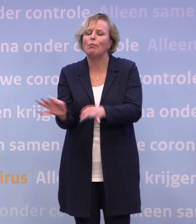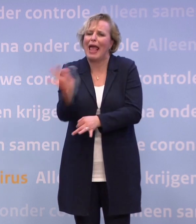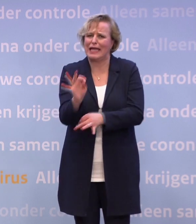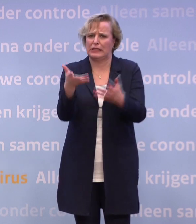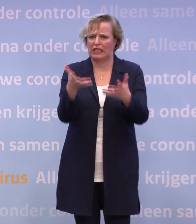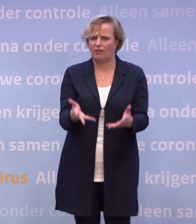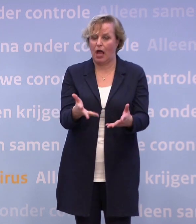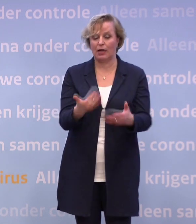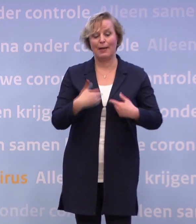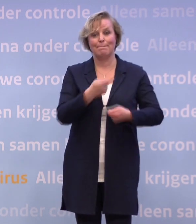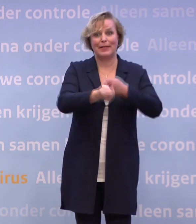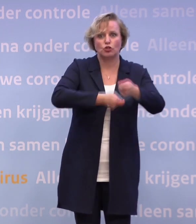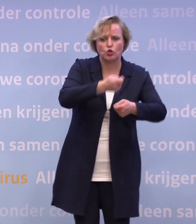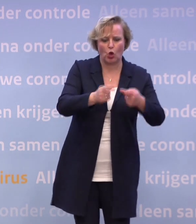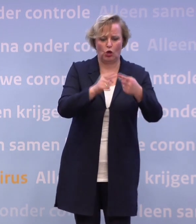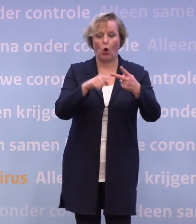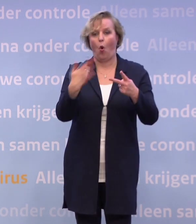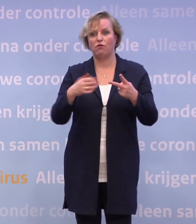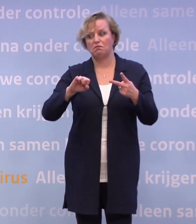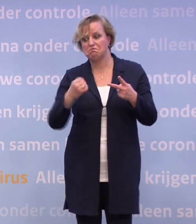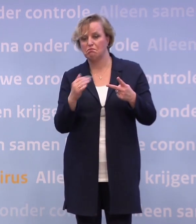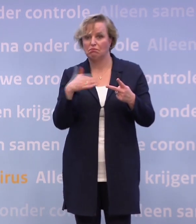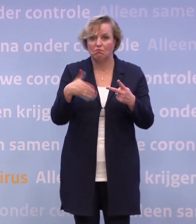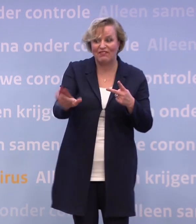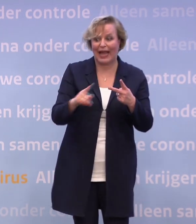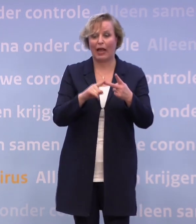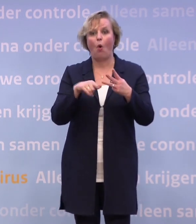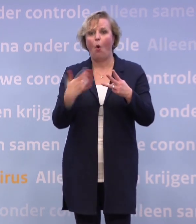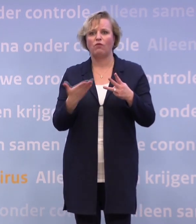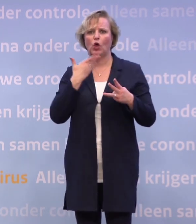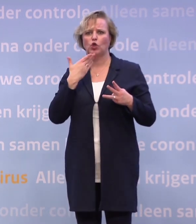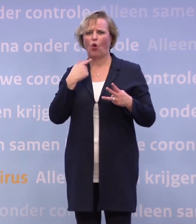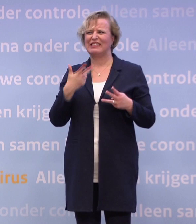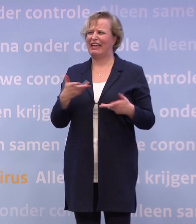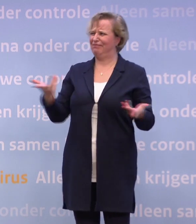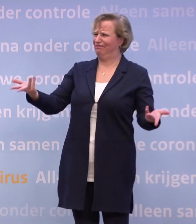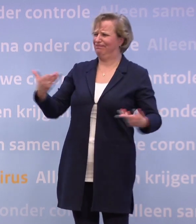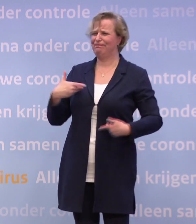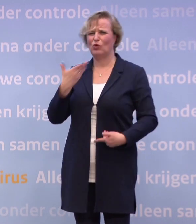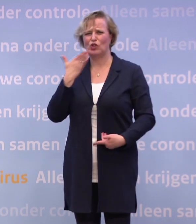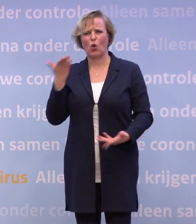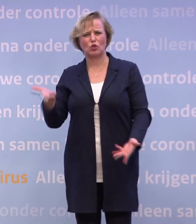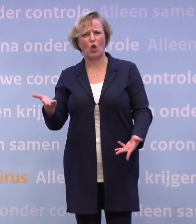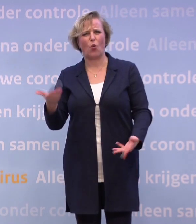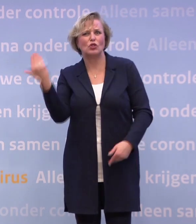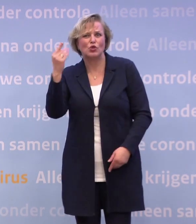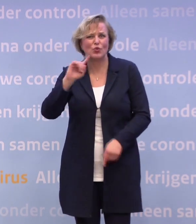Mensen die iemand verloren hebben. Jongeren die zeggen: Dit was toch niet de jeugd die we ons gedacht hadden... ...of de studietijd die we ons gedacht hadden.